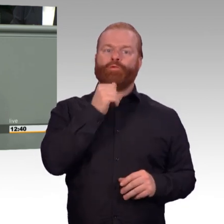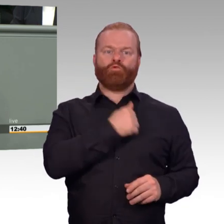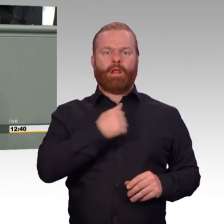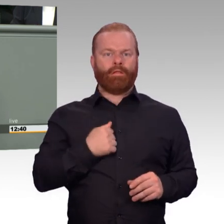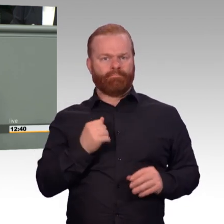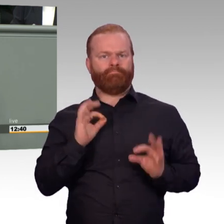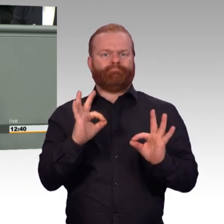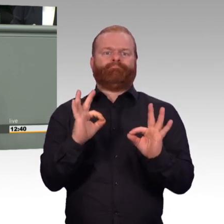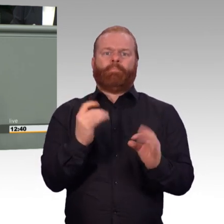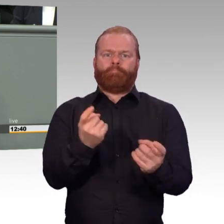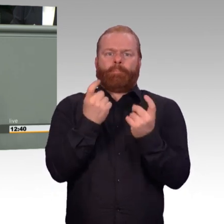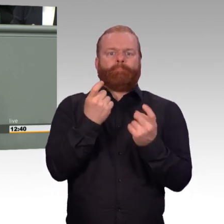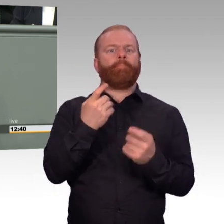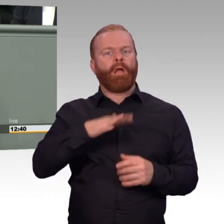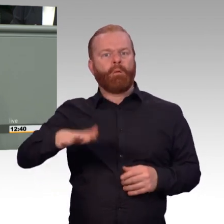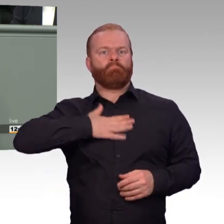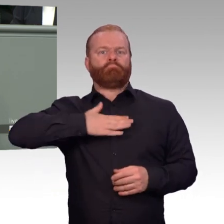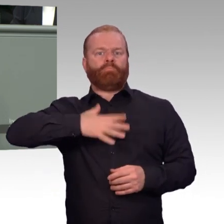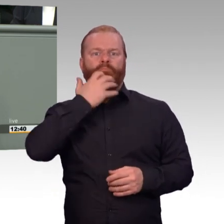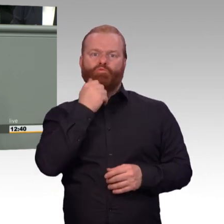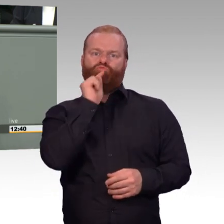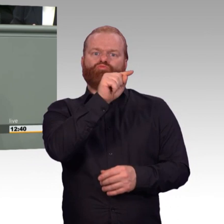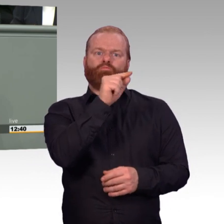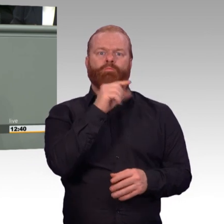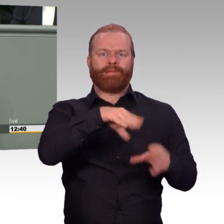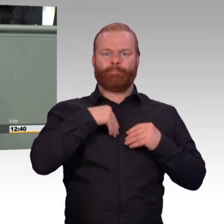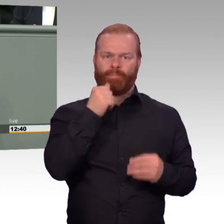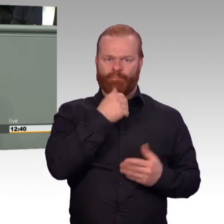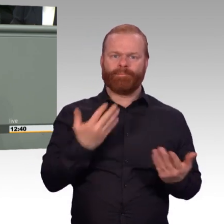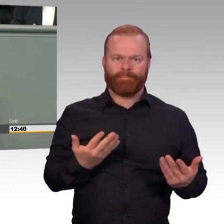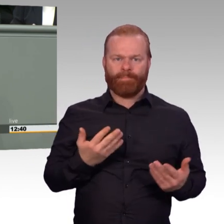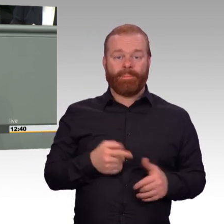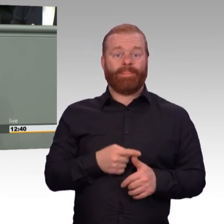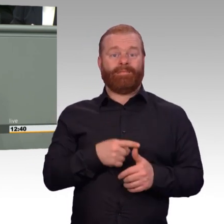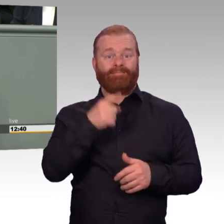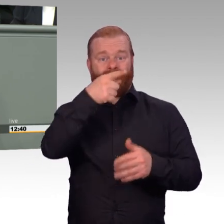Können für meinen Partner oder Partnerin Kosten übernommen werden, wenn ich eine Psychotherapie benötige